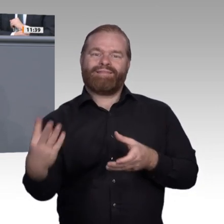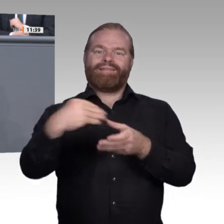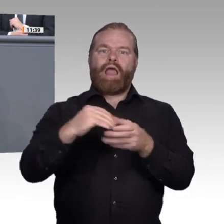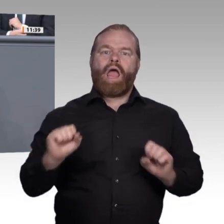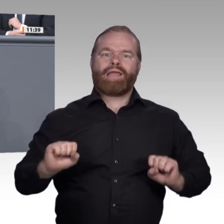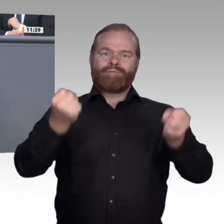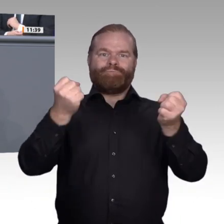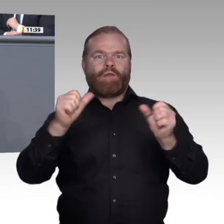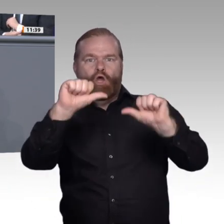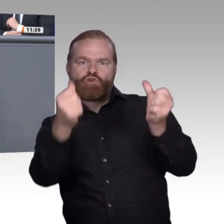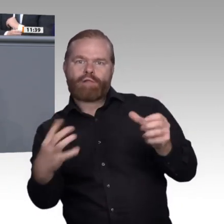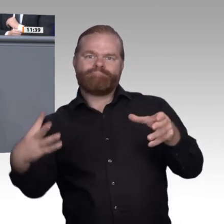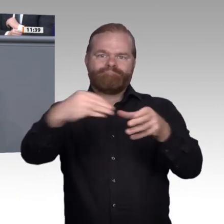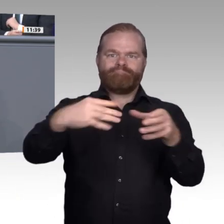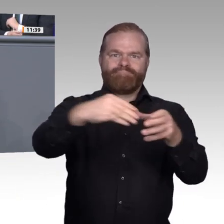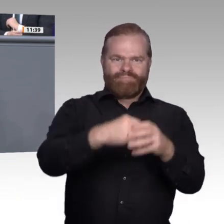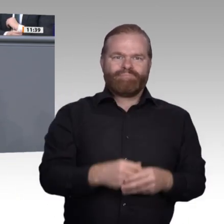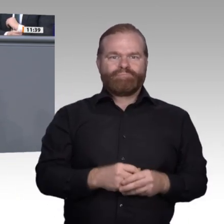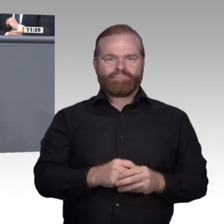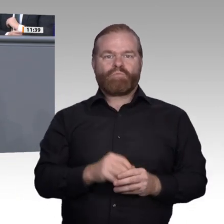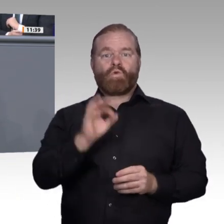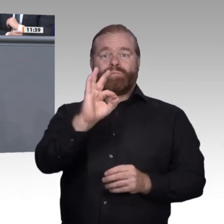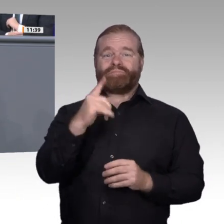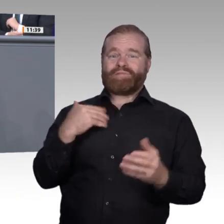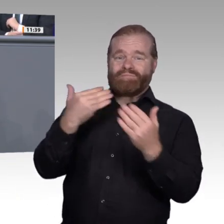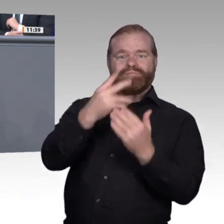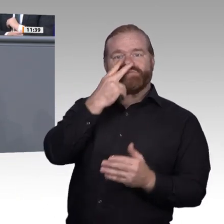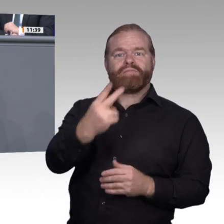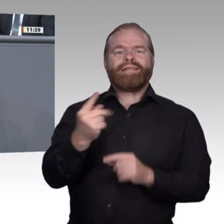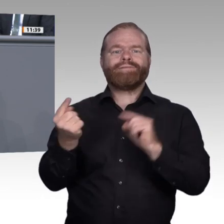Unterstützung jeder Zeit zu beherrschen, eröffnet Gestaltungsräume. Experten kommen